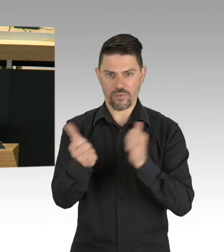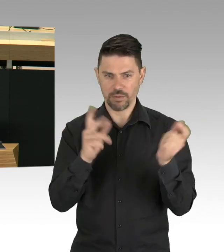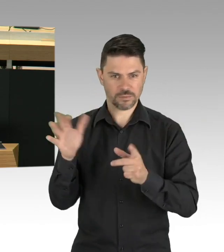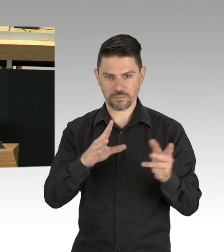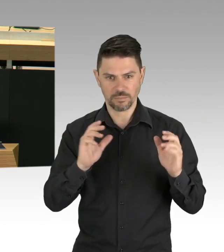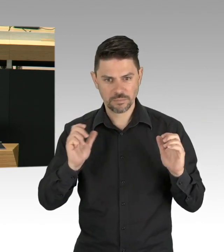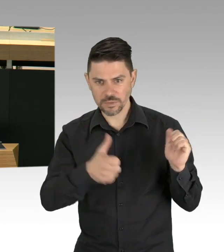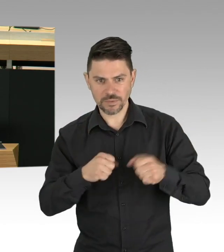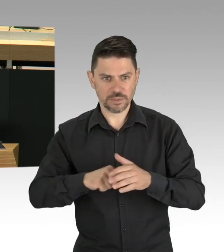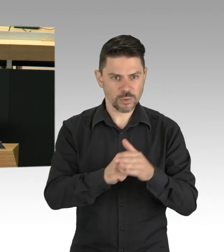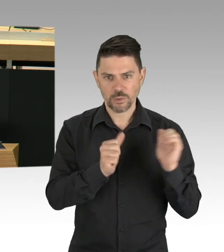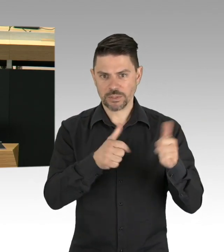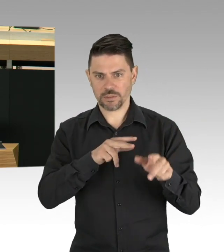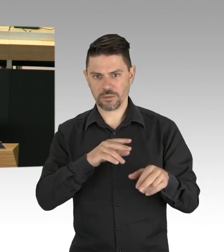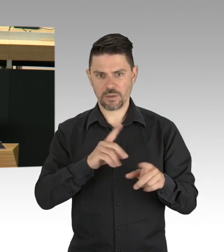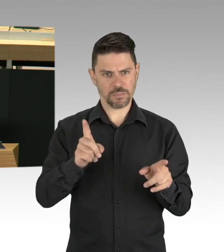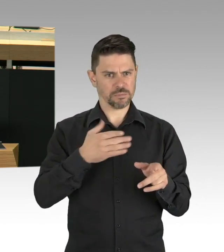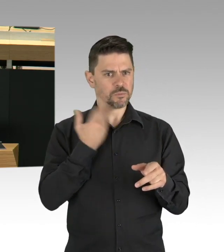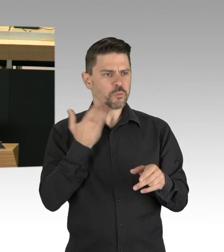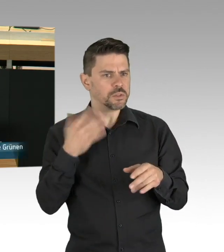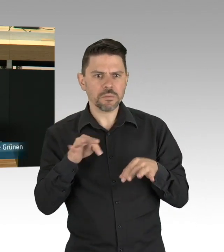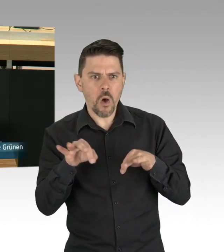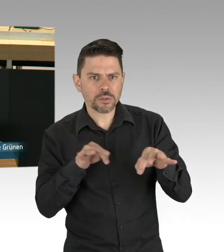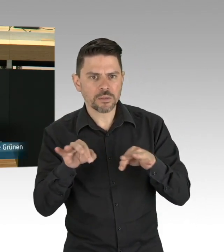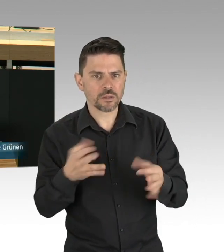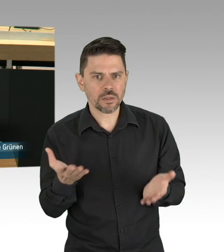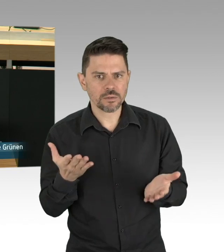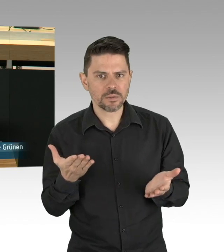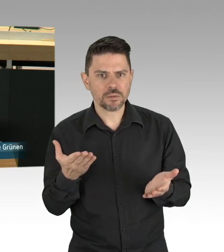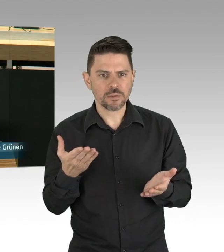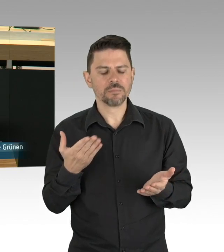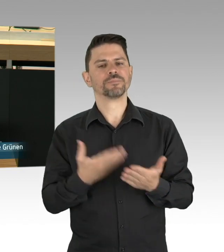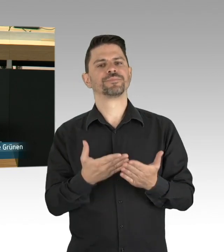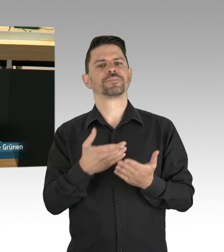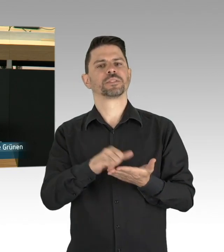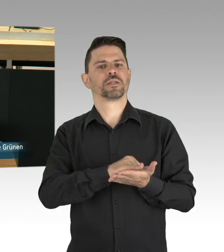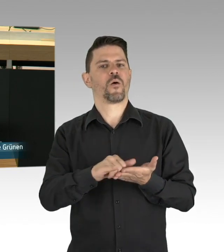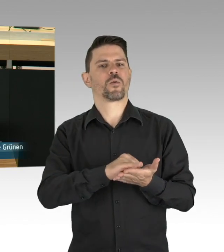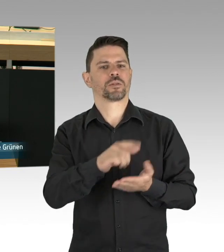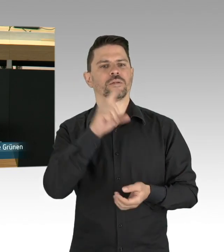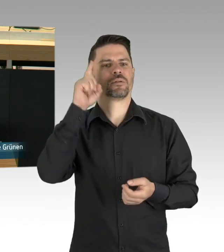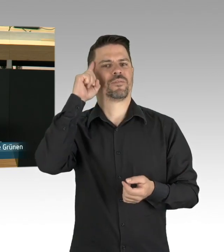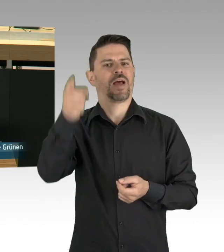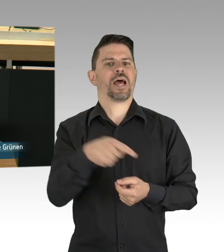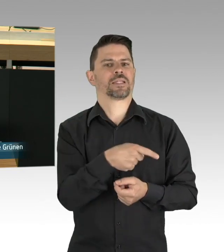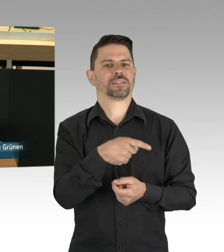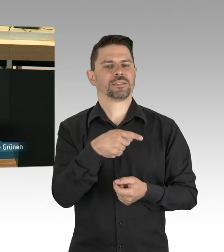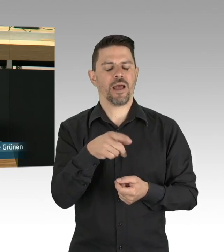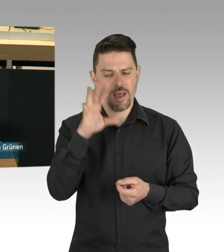Auch in Berlin gibt es viele fantastisch arbeitende Akteure. Sie und ihre Unabhängigkeit zu belassen, aber besser zur orchestrieren,